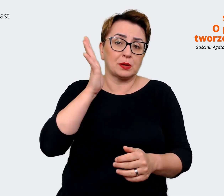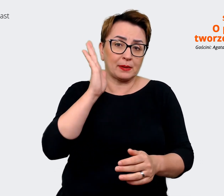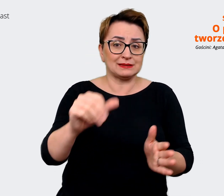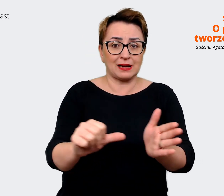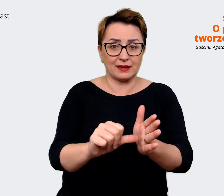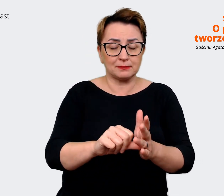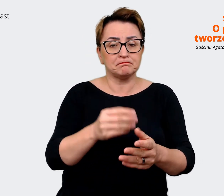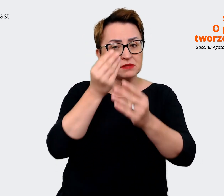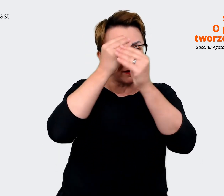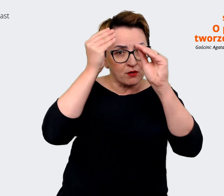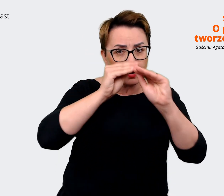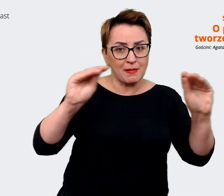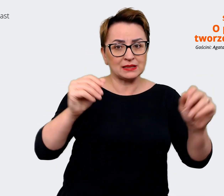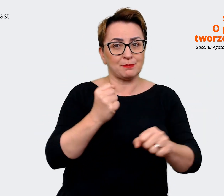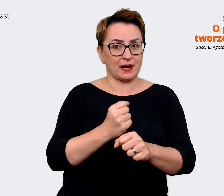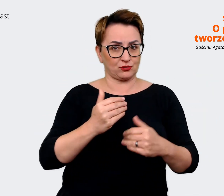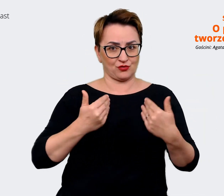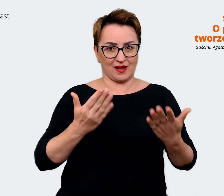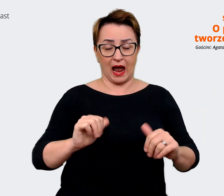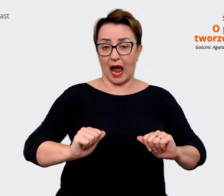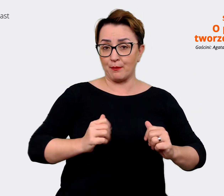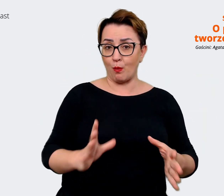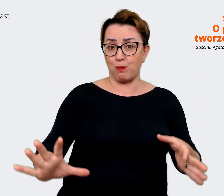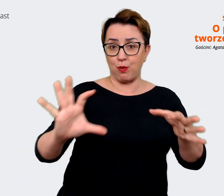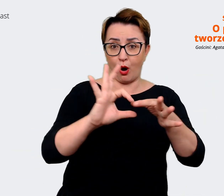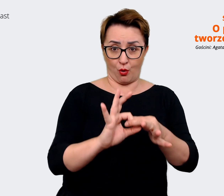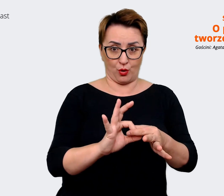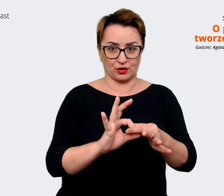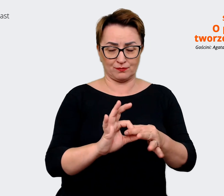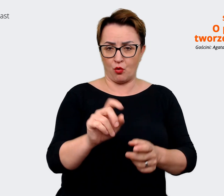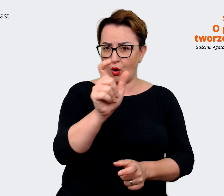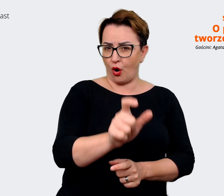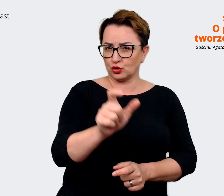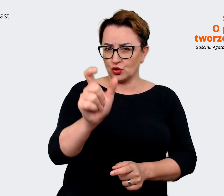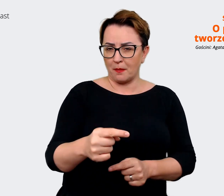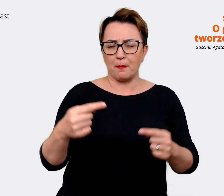informacją o pracodawcy, żeby połączyć te osoby, które się świetnie odnajdą w naszej